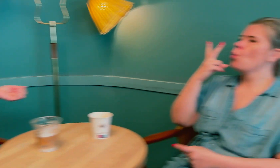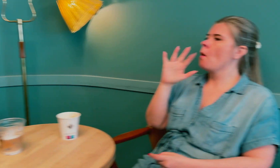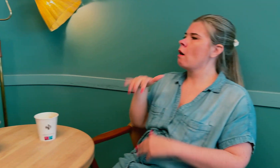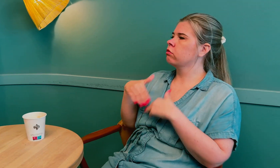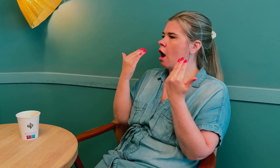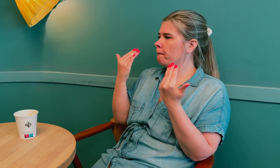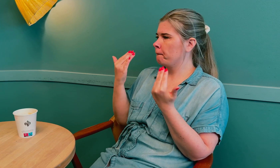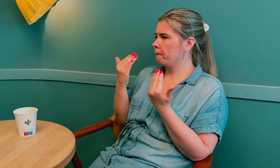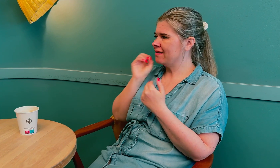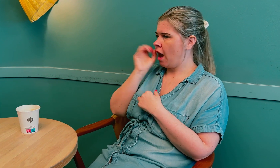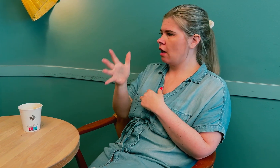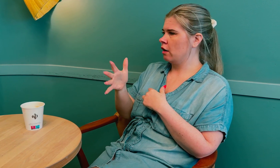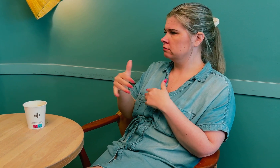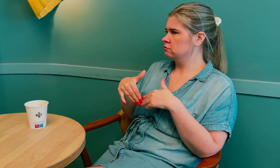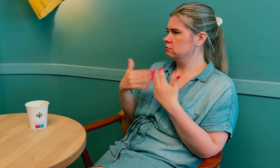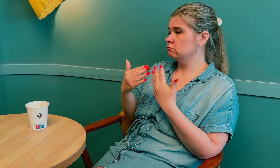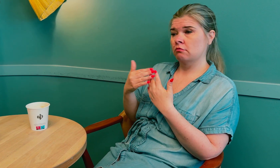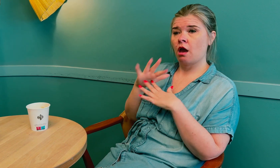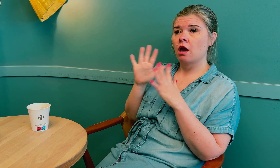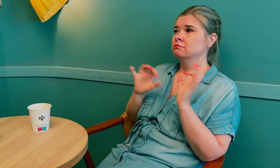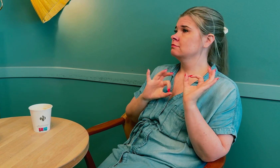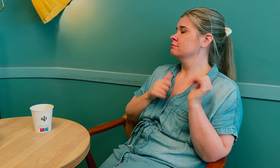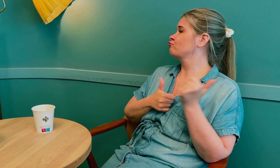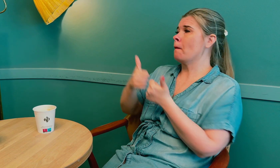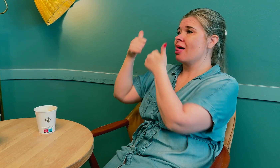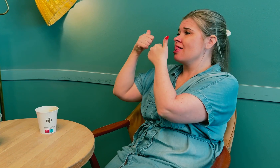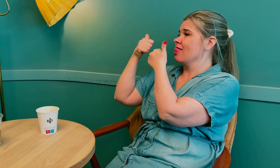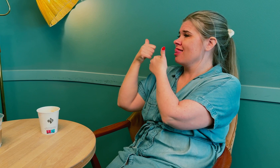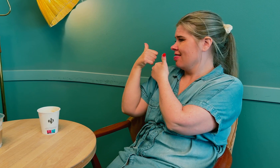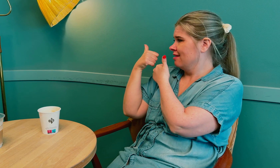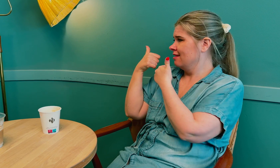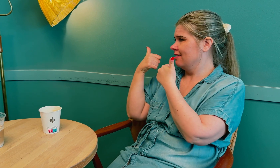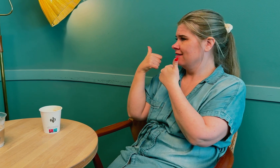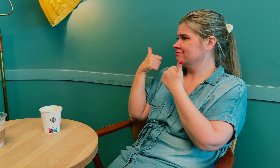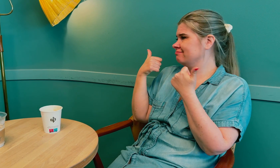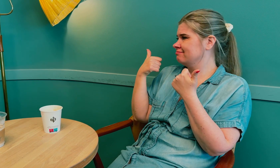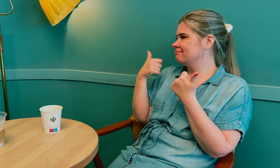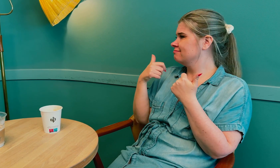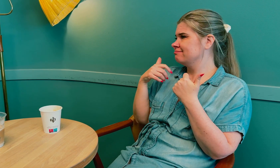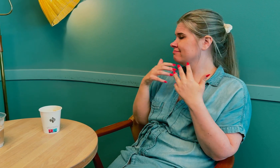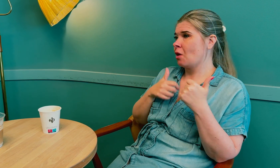To ganger om dagen hver dag. Alt ble supert.